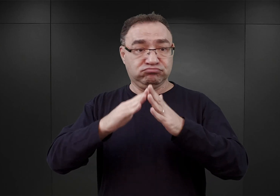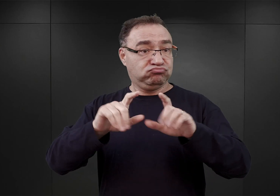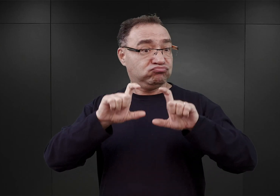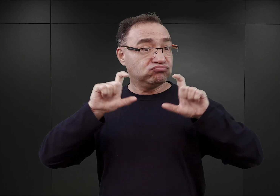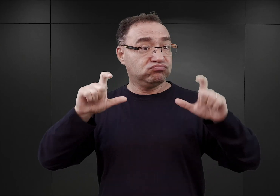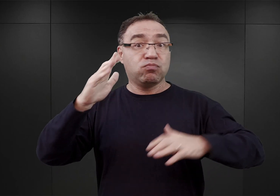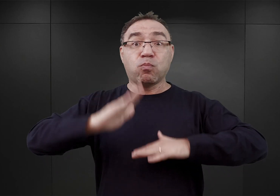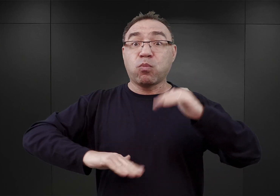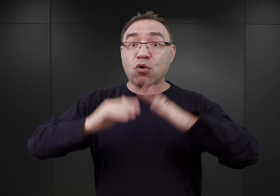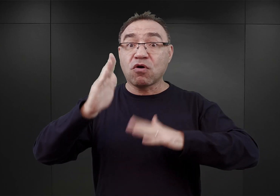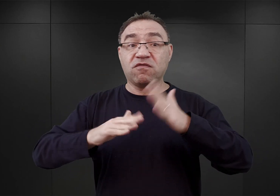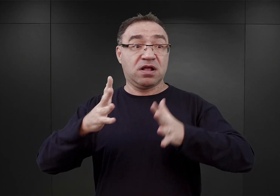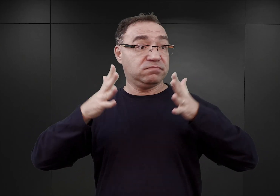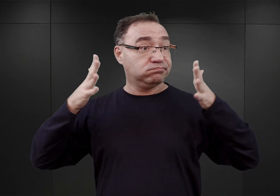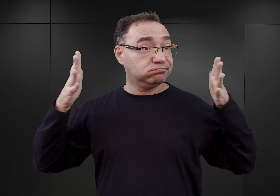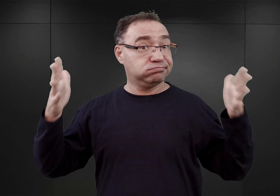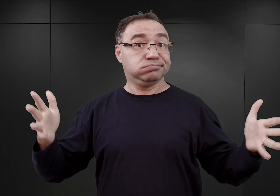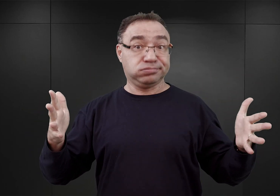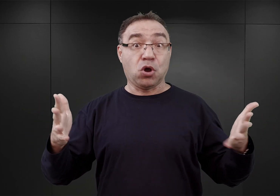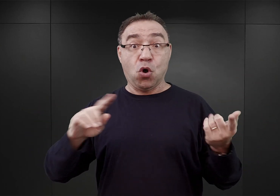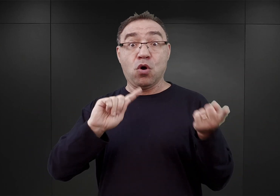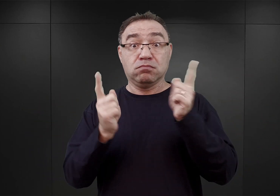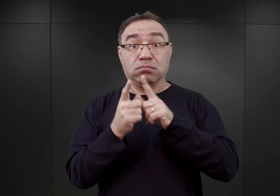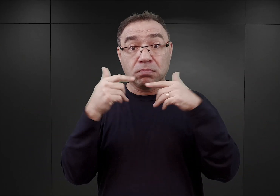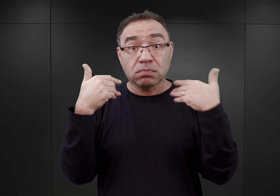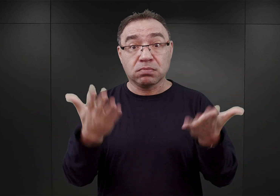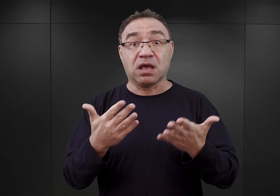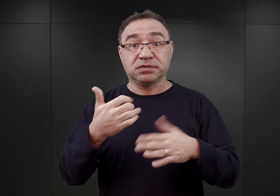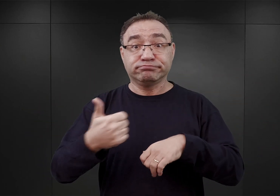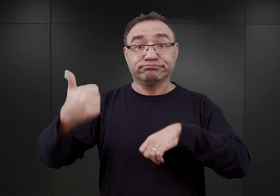który będzie można przekształcić w siedzibę komendantury obozu koncentracyjnego.